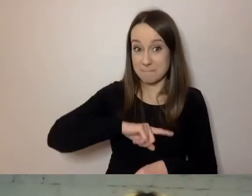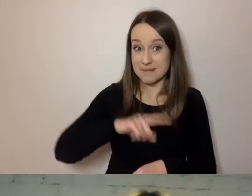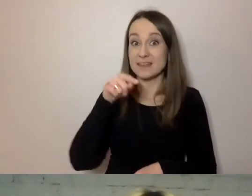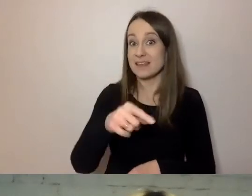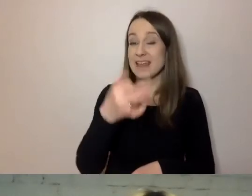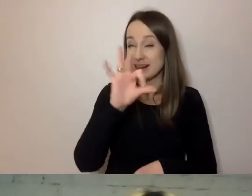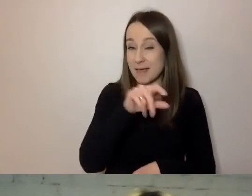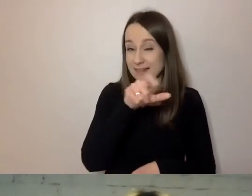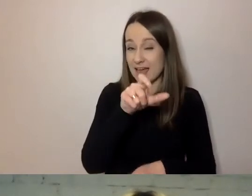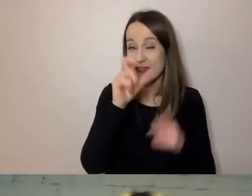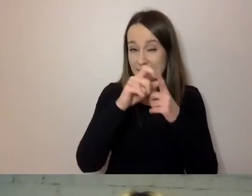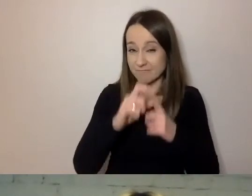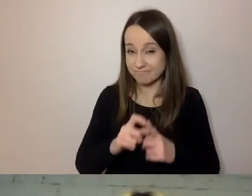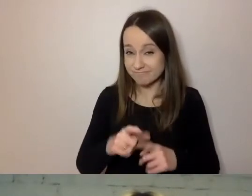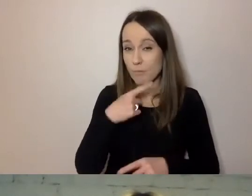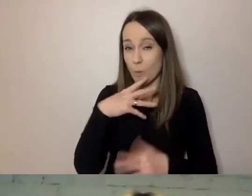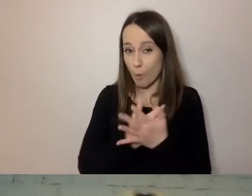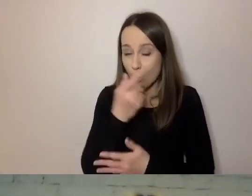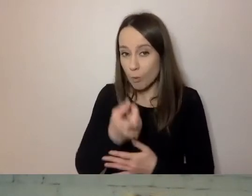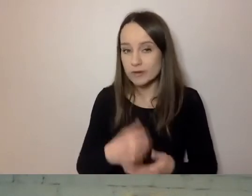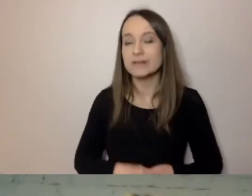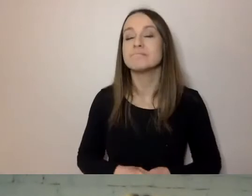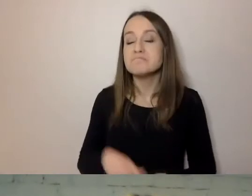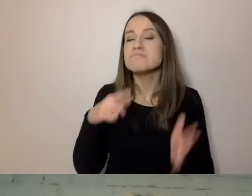Z reguły to samo można nazwać na wiele sposobów.